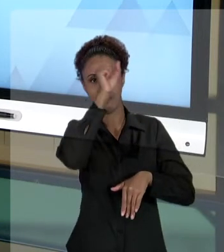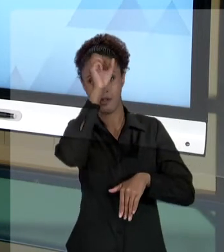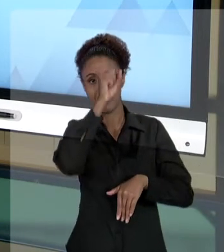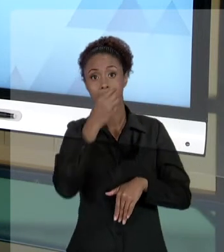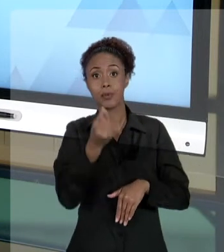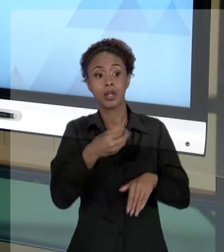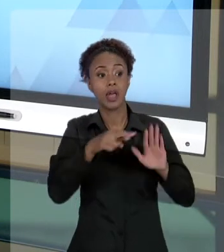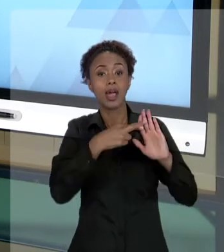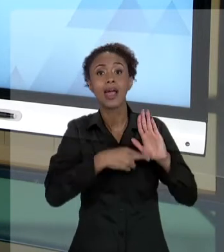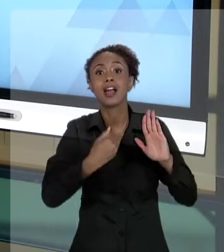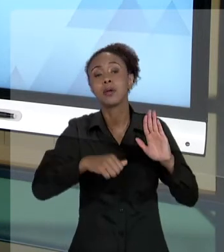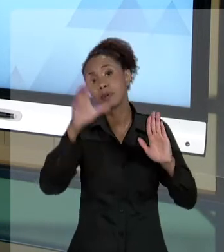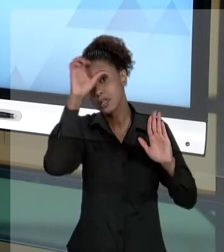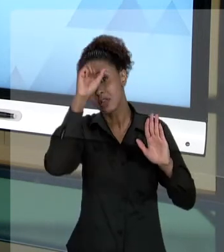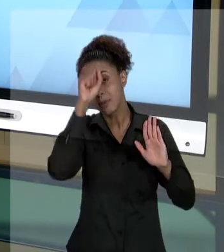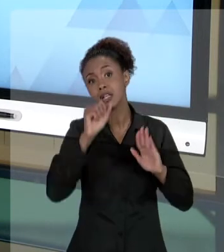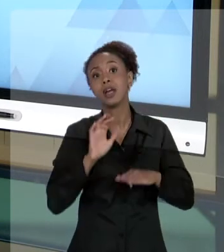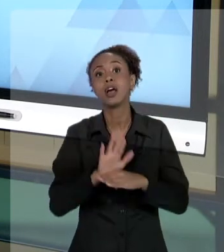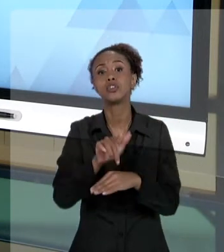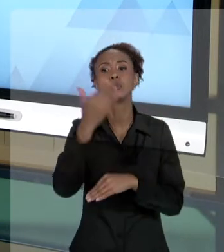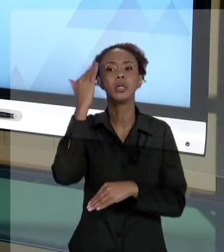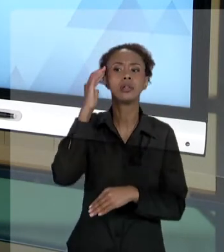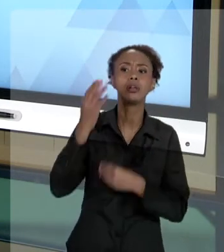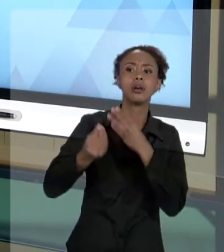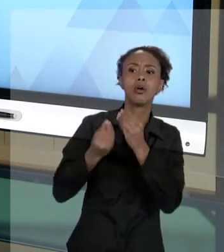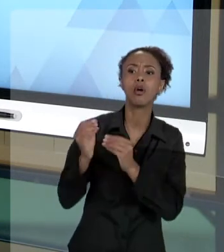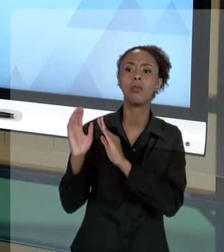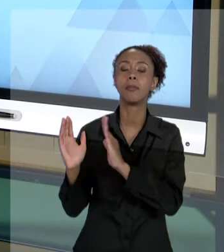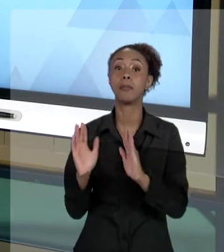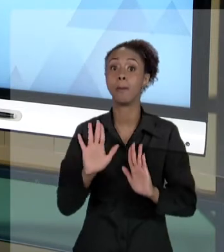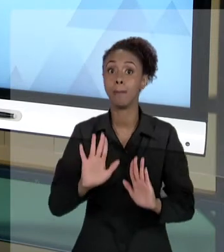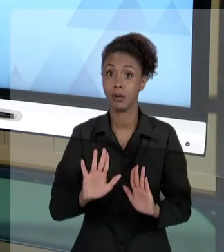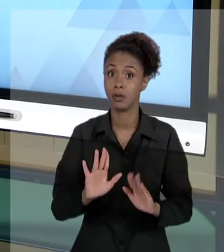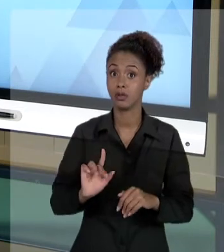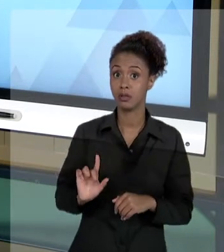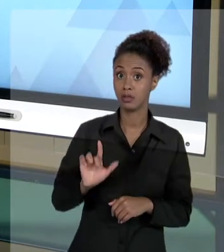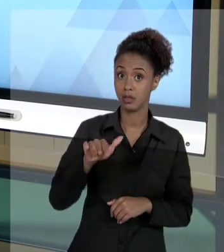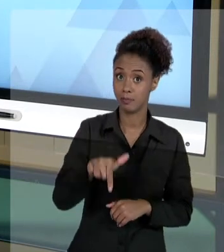AS REGRAS PARA CONHECER ESSE FUNCIONAMENTO, MECANISMO, MAS EM UM SEGUNDO MOMENTO - E É ESSE